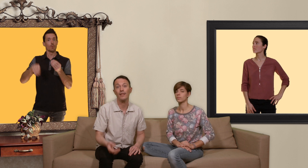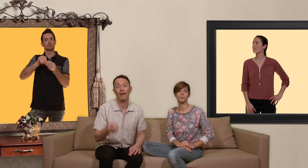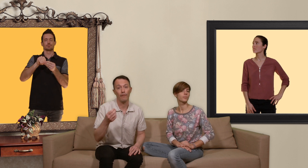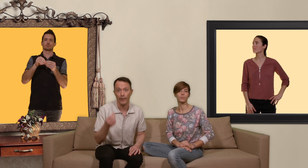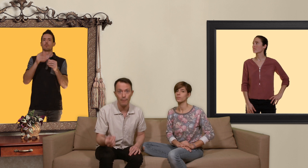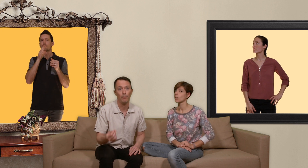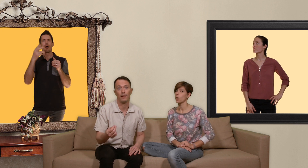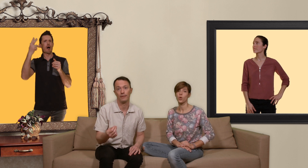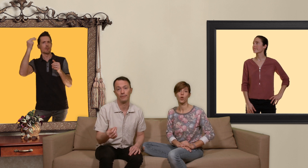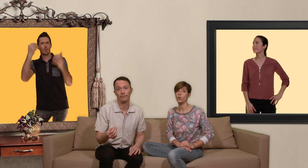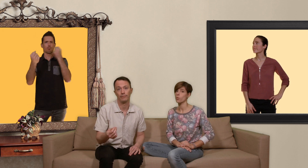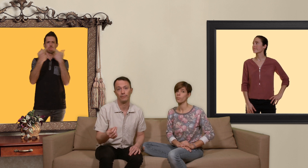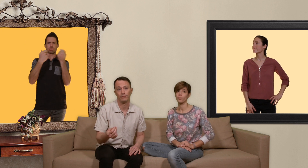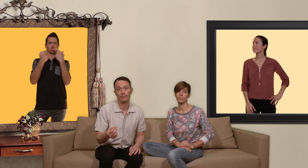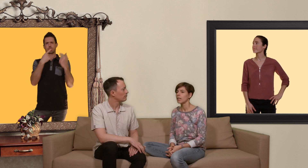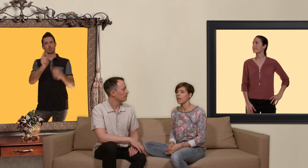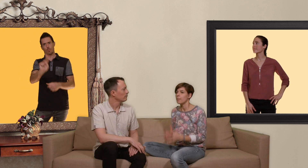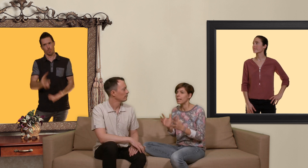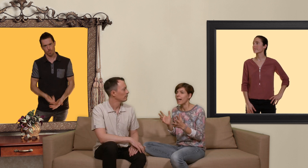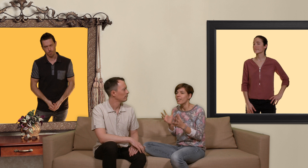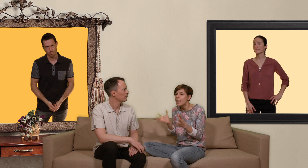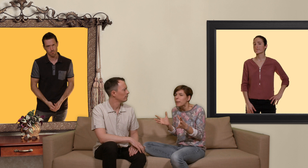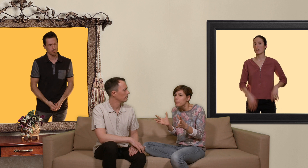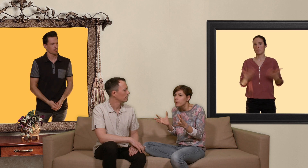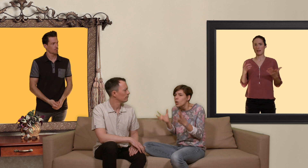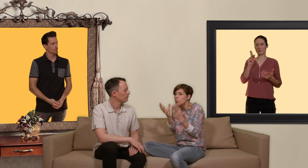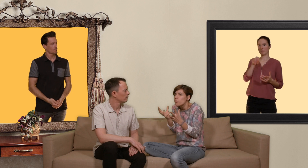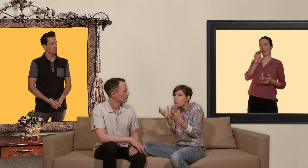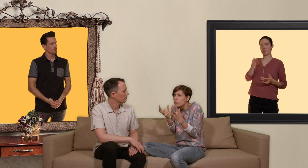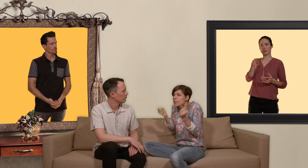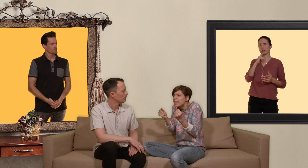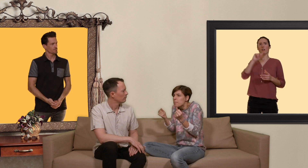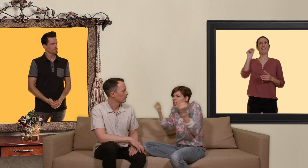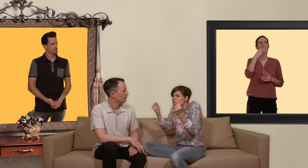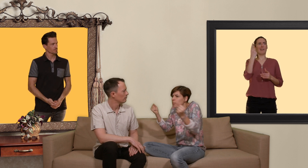vraiment pas... mais avec la prep tout le monde va se mettre à baiser comme des